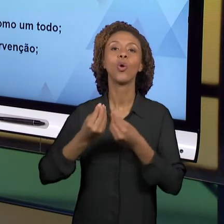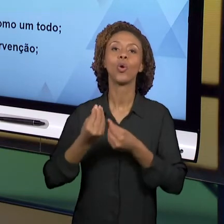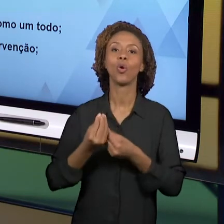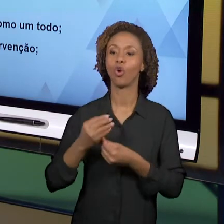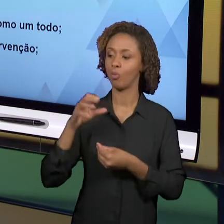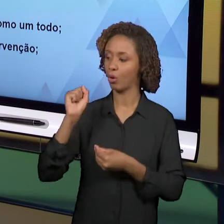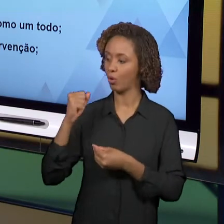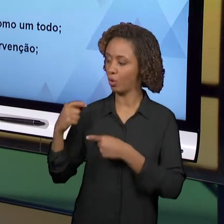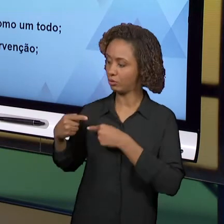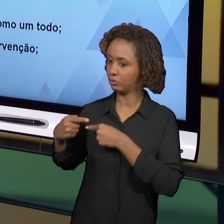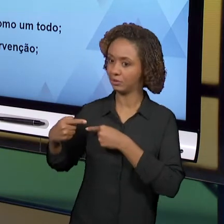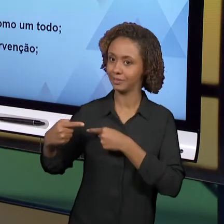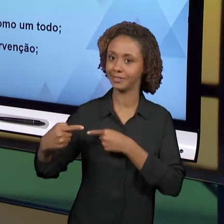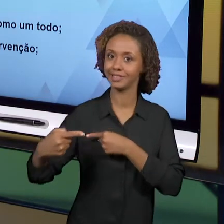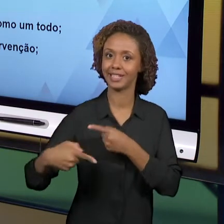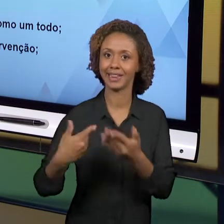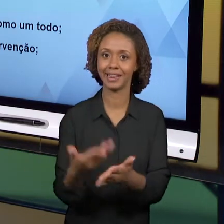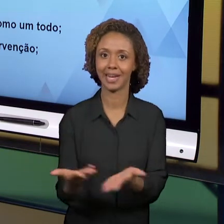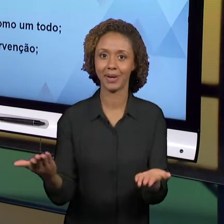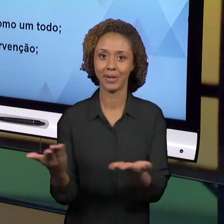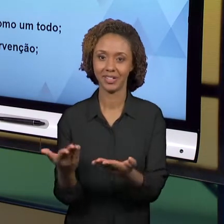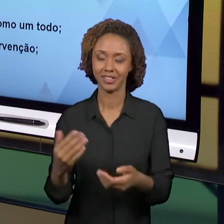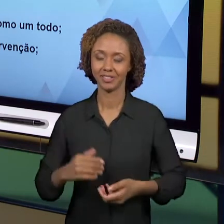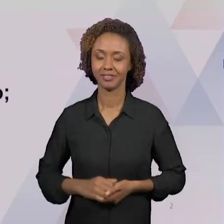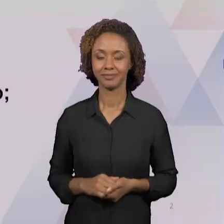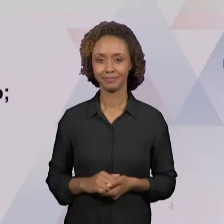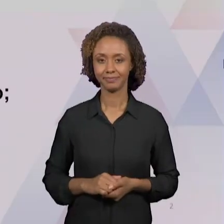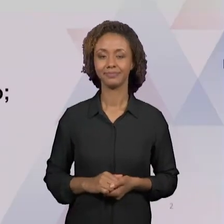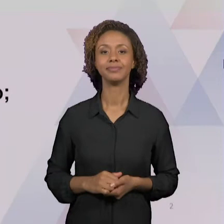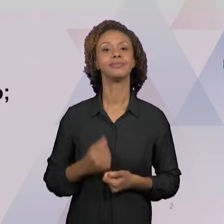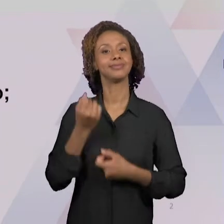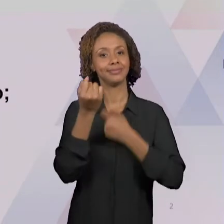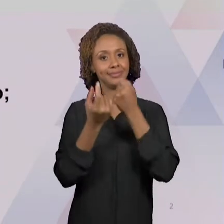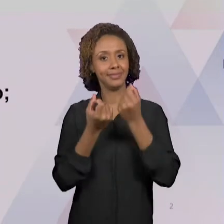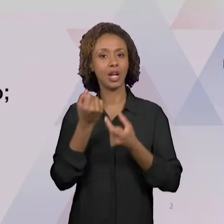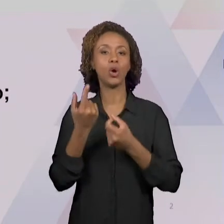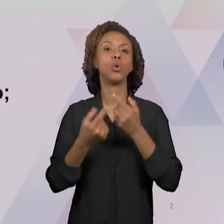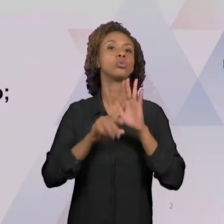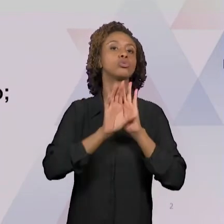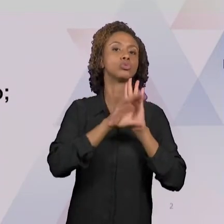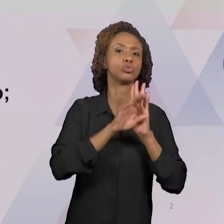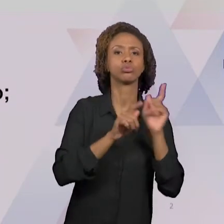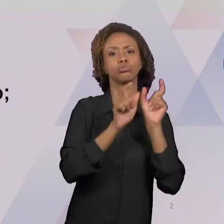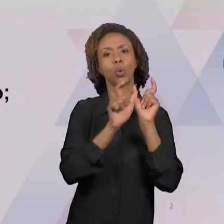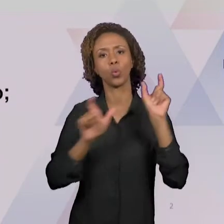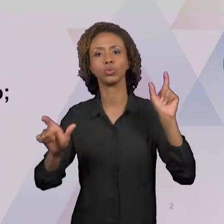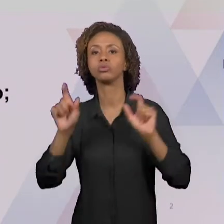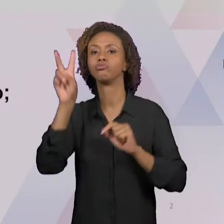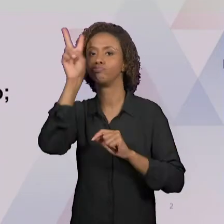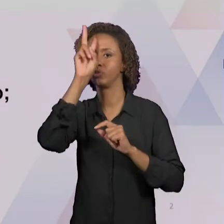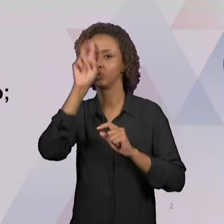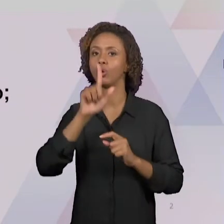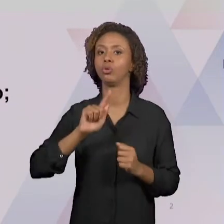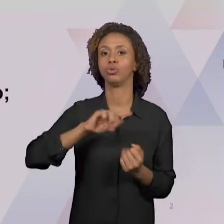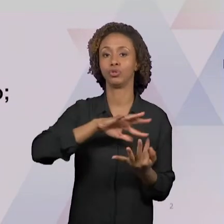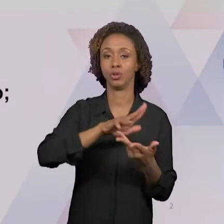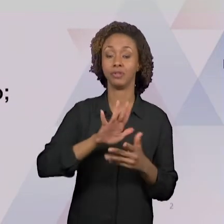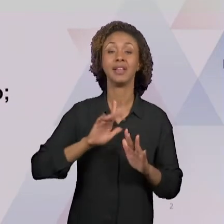NÓS TRABALHAMOS AQUI ALGUMAS CONCEPÇÕES DE GEOGRAFIA E DE HISTÓRIA. EM UMA DAS AULAS, NÓS